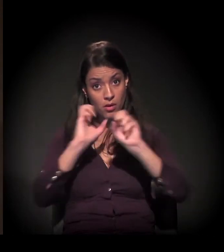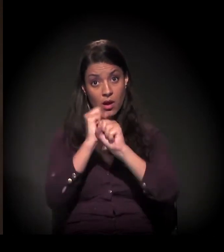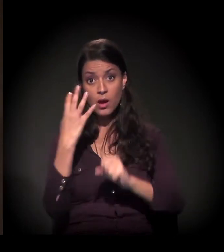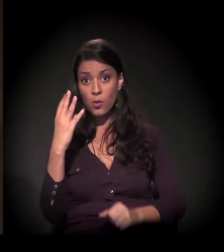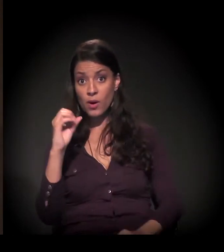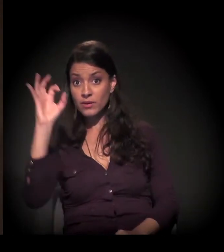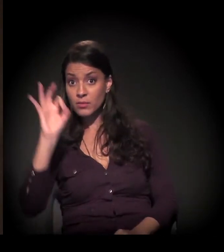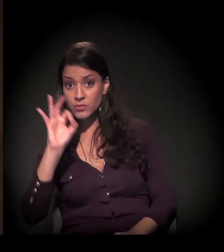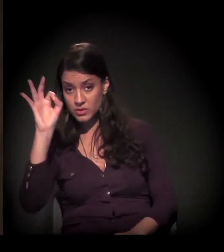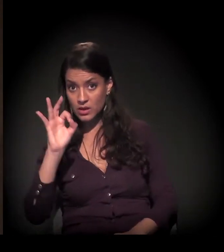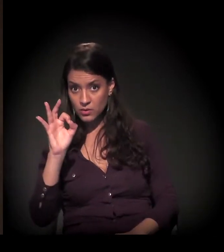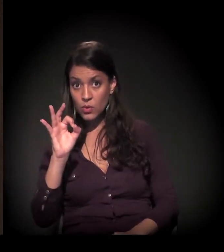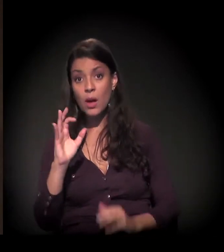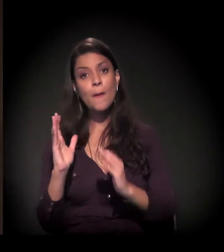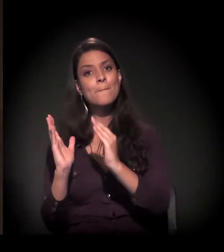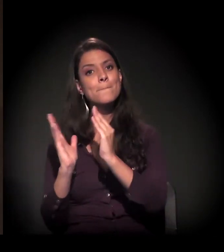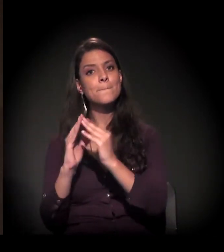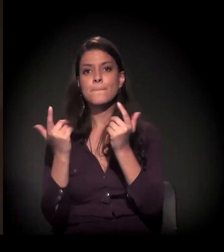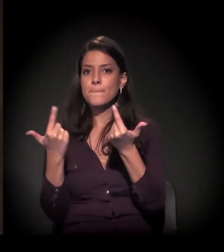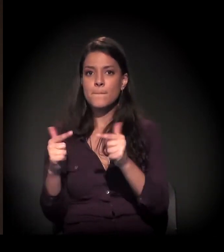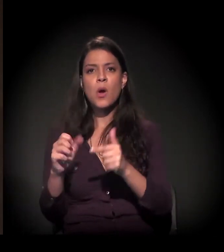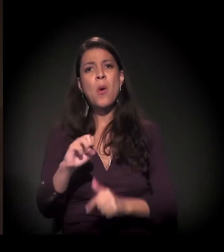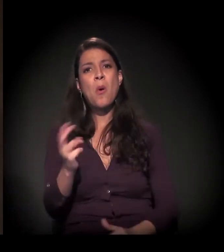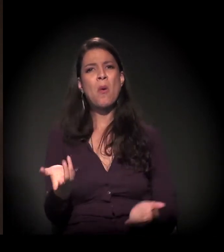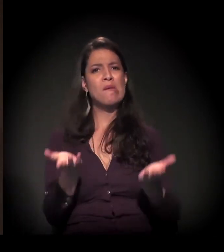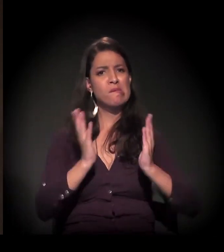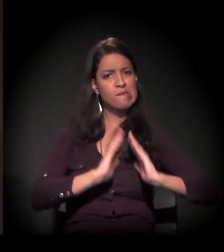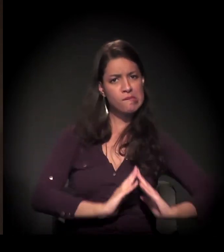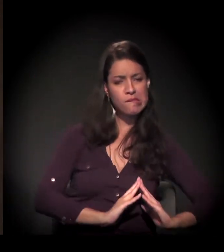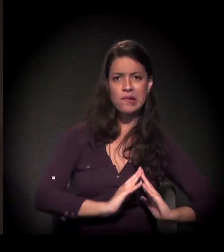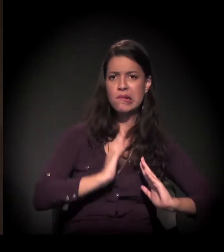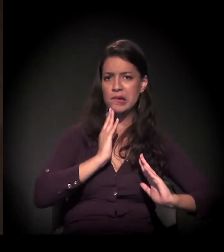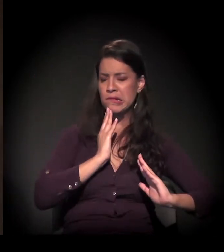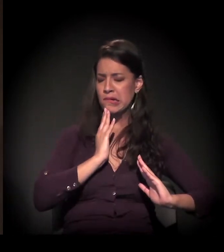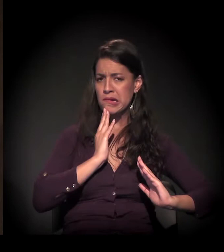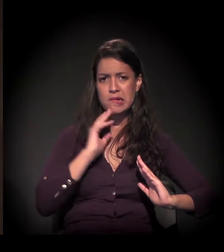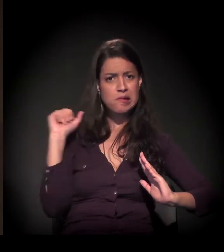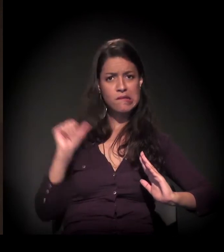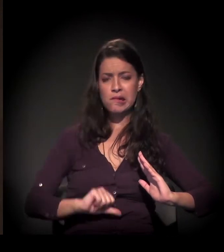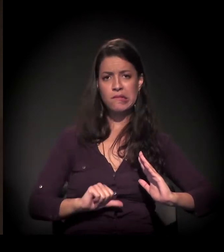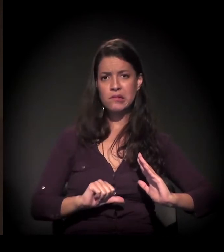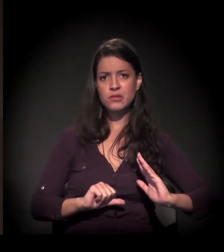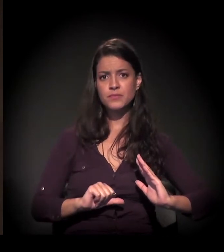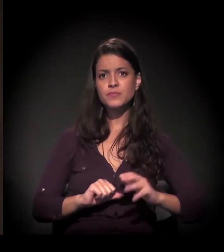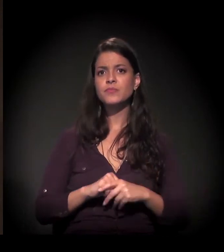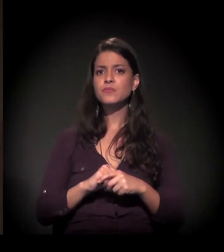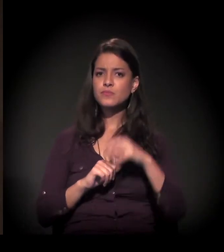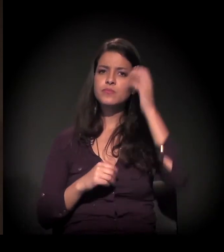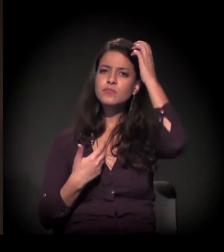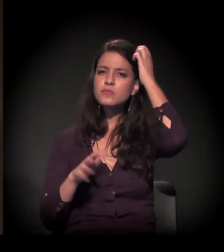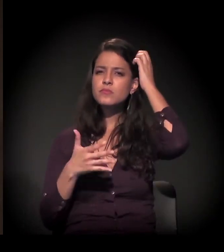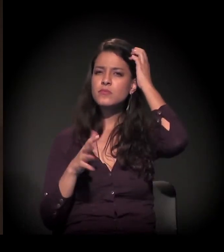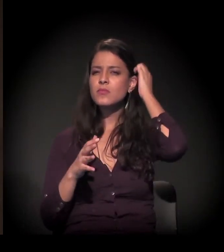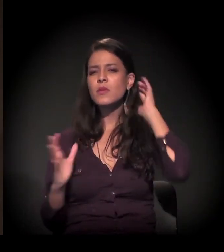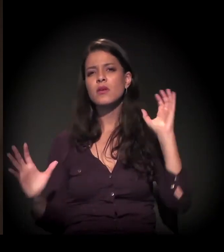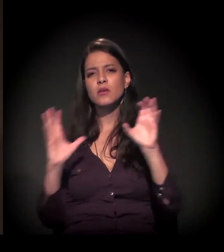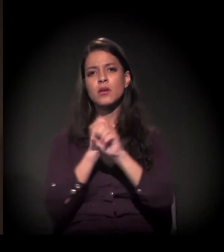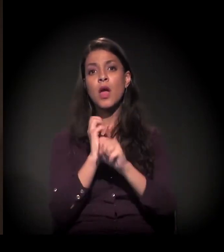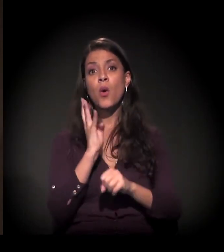ou não tem moradia ou vive muito mal, ou seja, em péssimas condições. 40% da população de São Paulo? É. Nós estamos falando de alguma coisa perto de